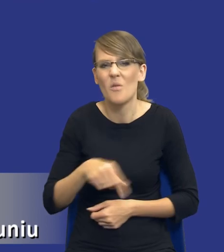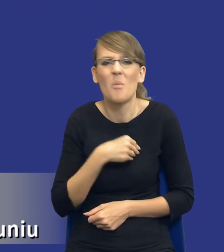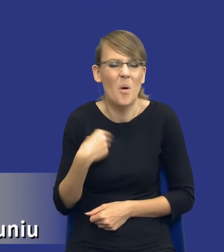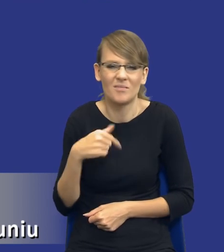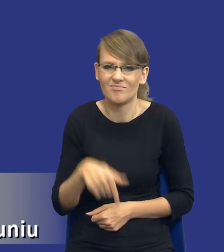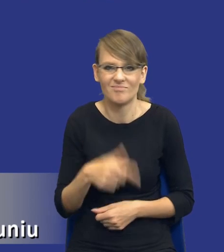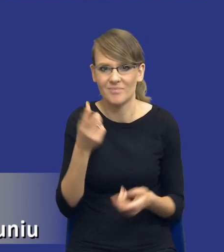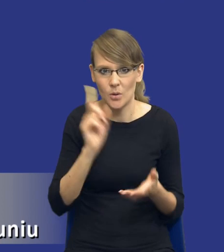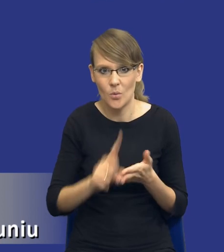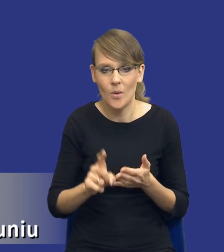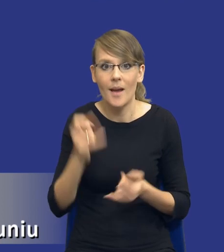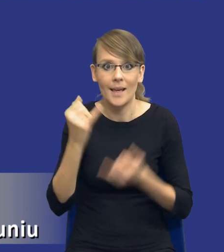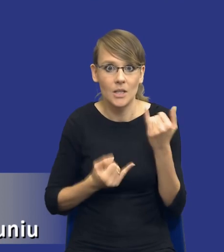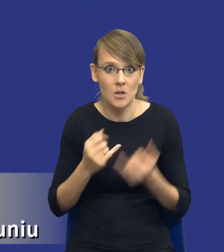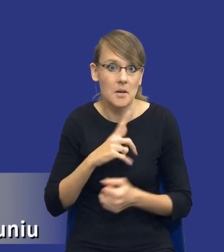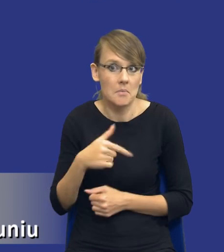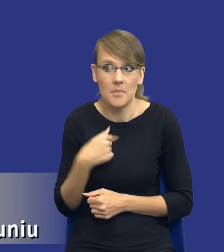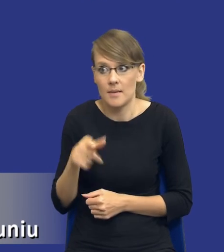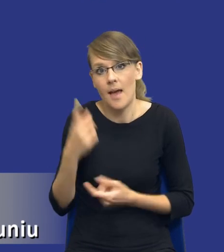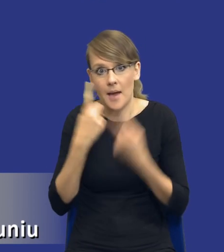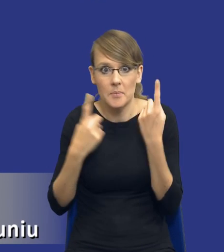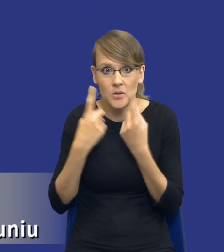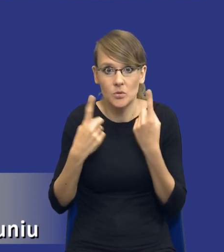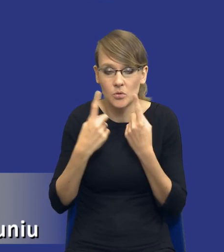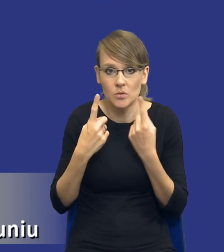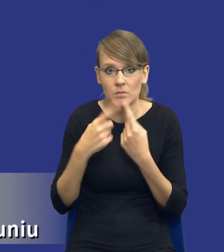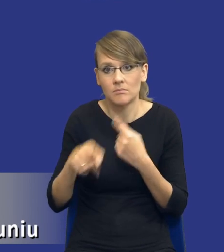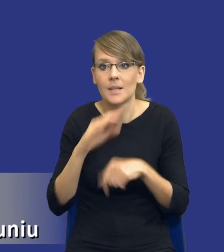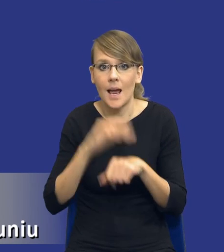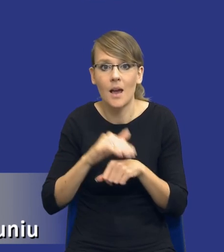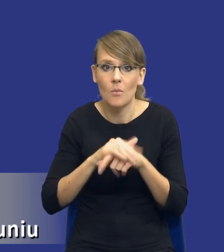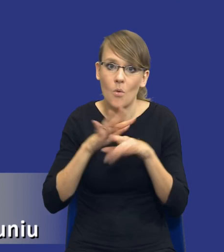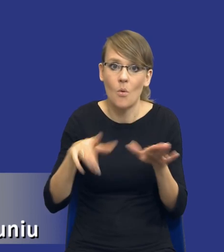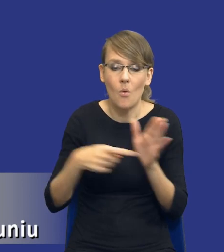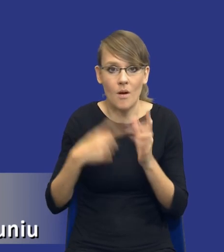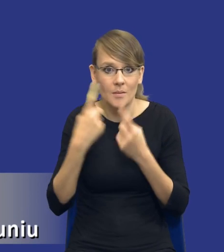No jeżeli będziemy drodzy Państwo tak myśleć i tak podchodzić do zamówień publicznych, to zdecydowanie potrzebujemy